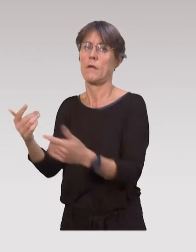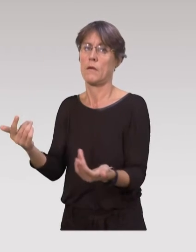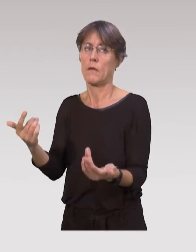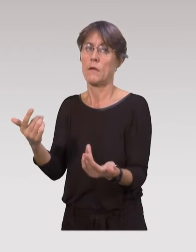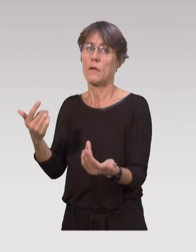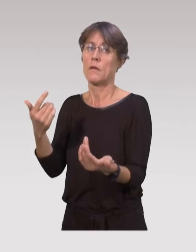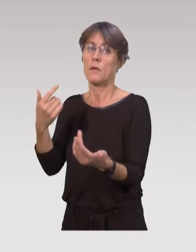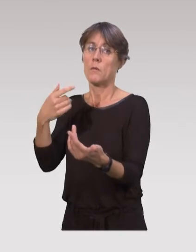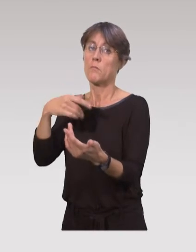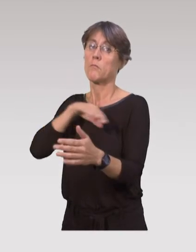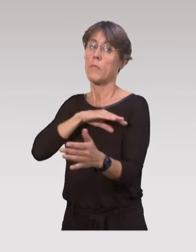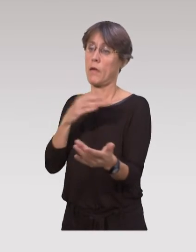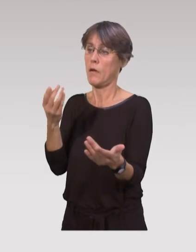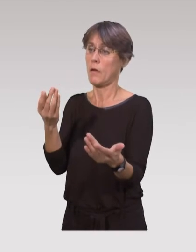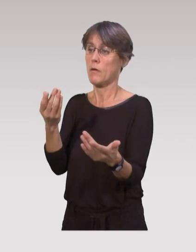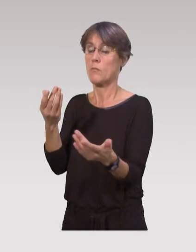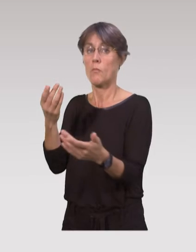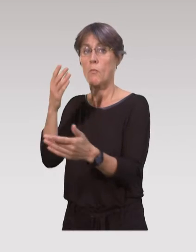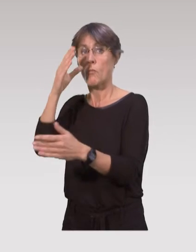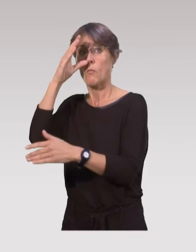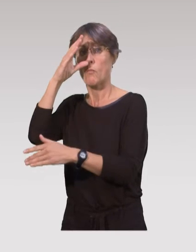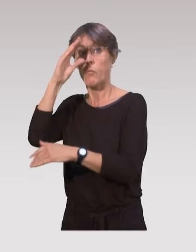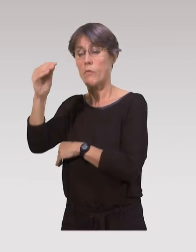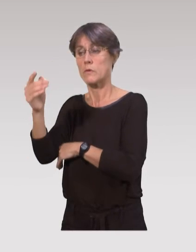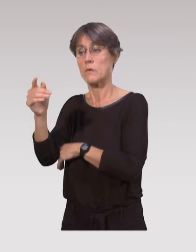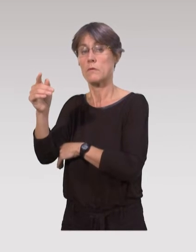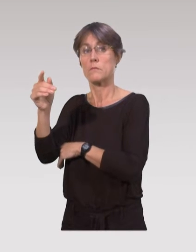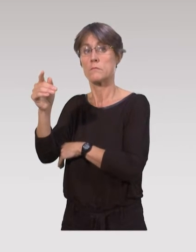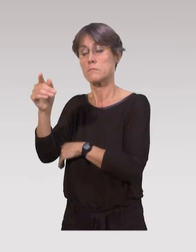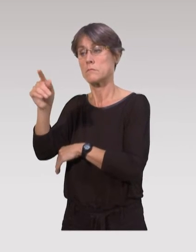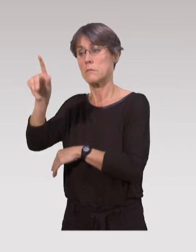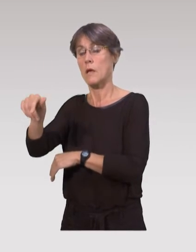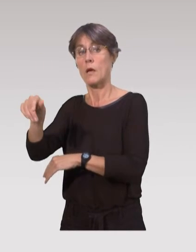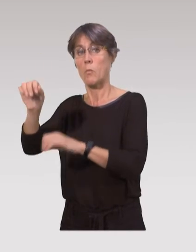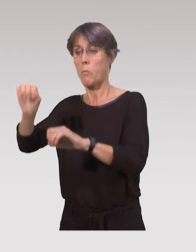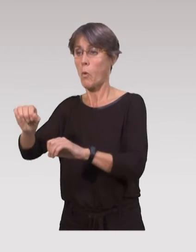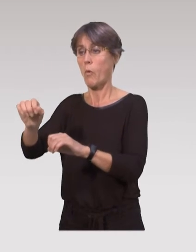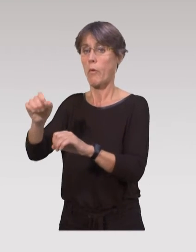mais on a tout un aspect prévention qui se fait dans ces établissements,